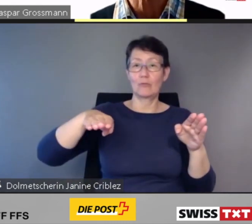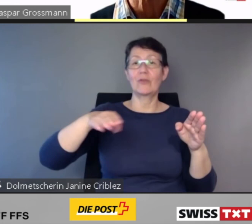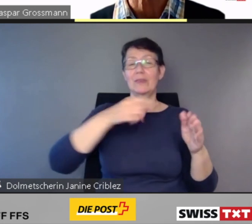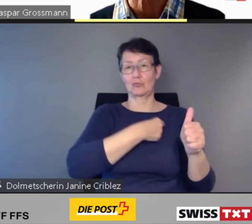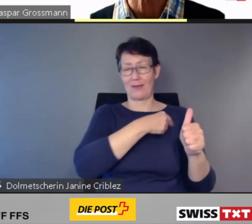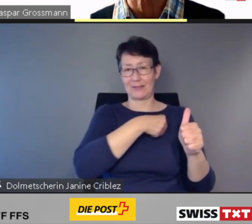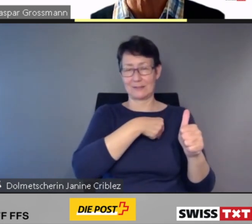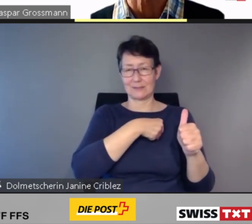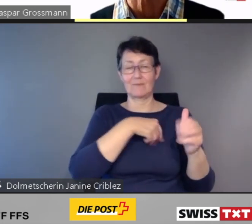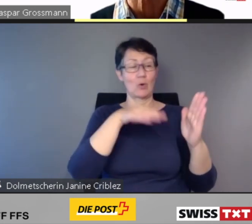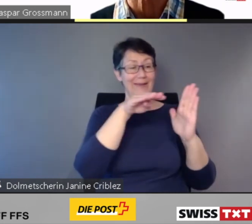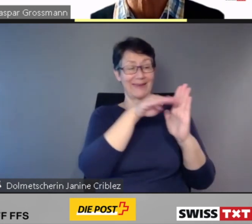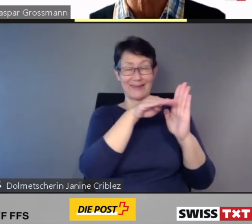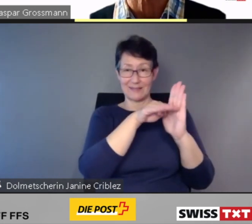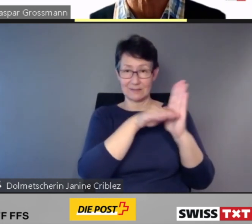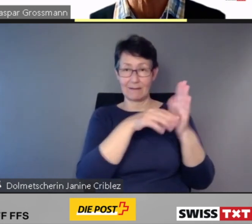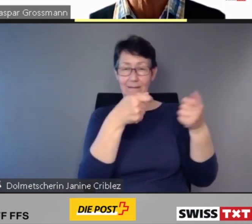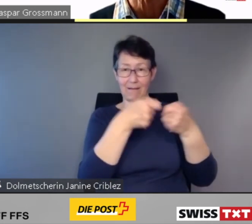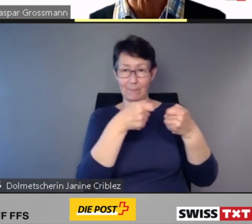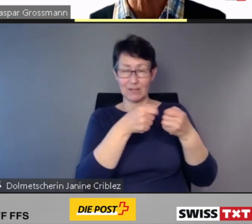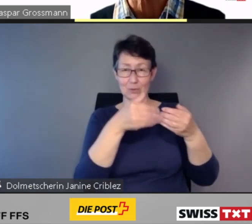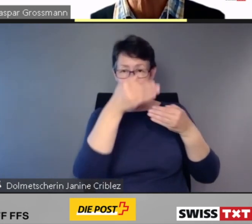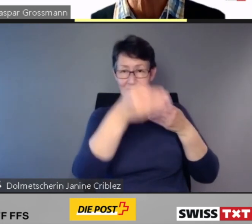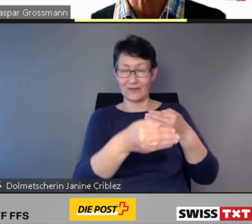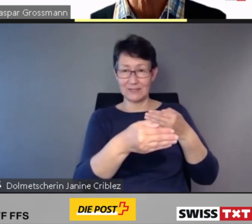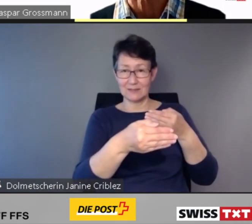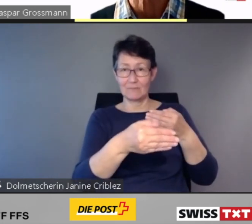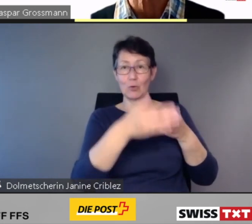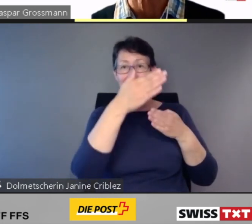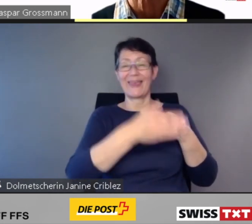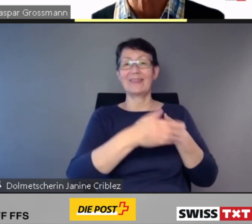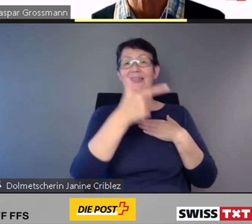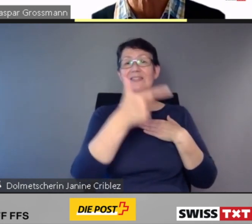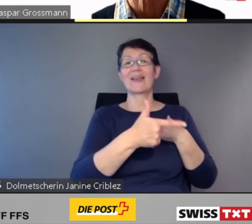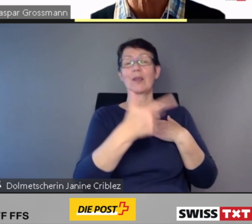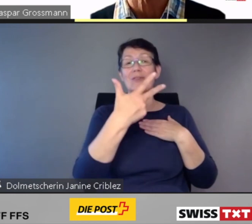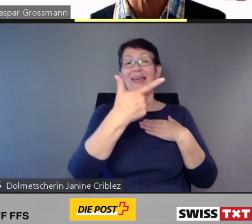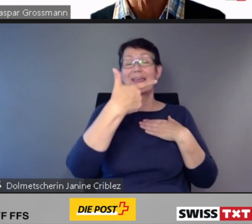die gesetzliche Anpassungsfrist von Ende 2023 voraussichtlich nicht eingehalten wird.